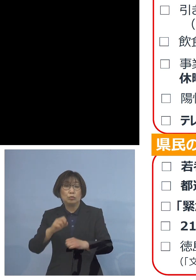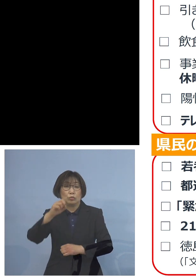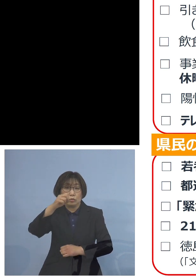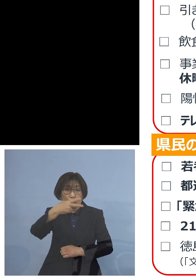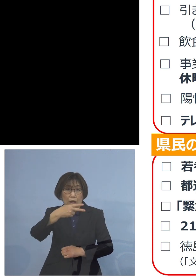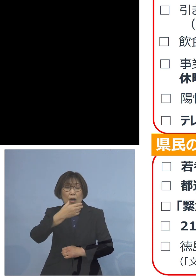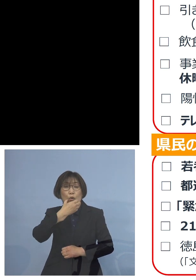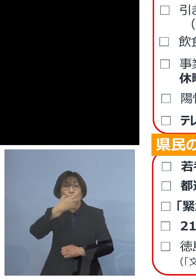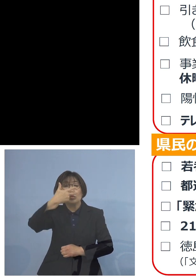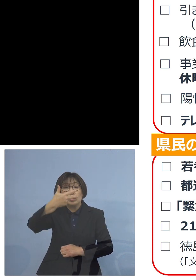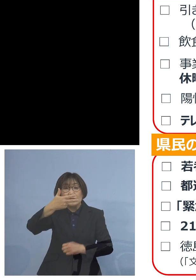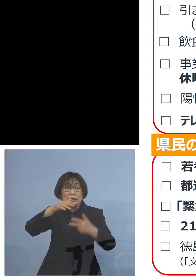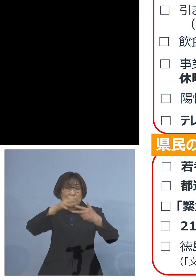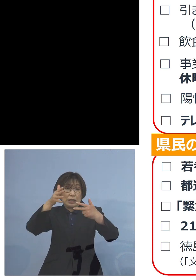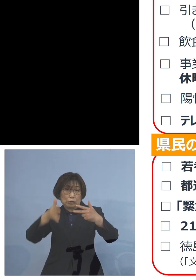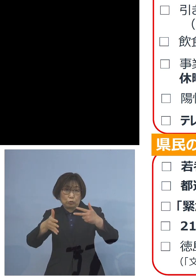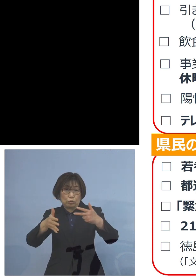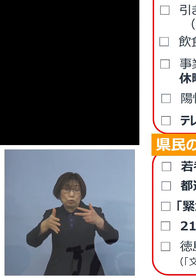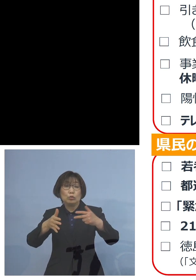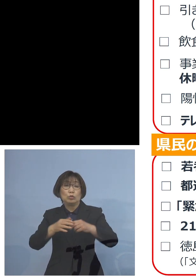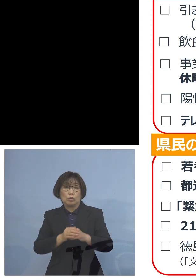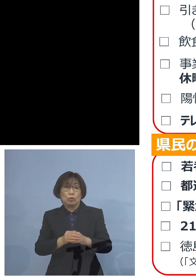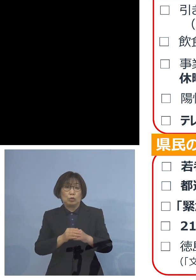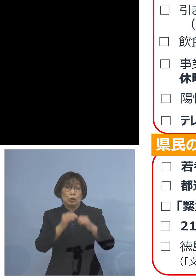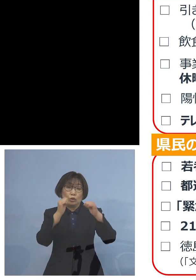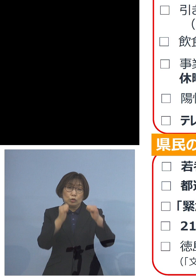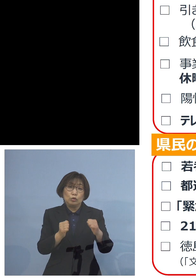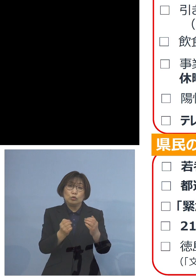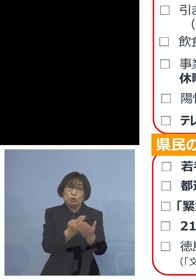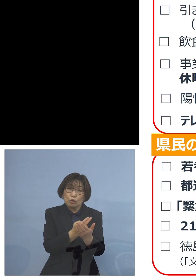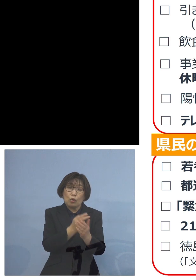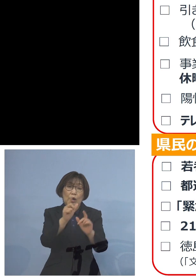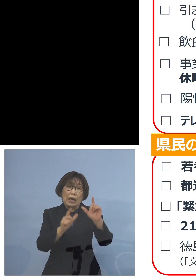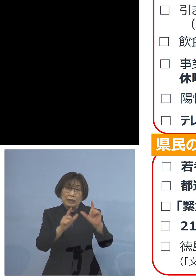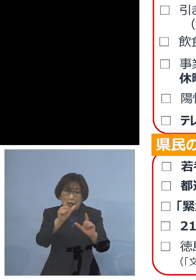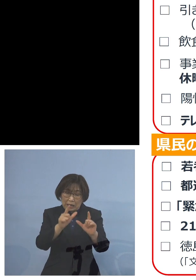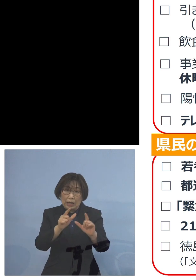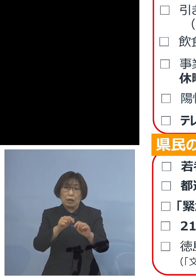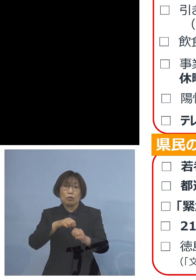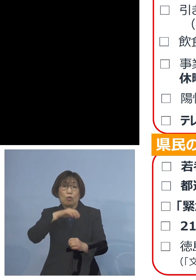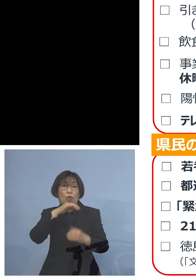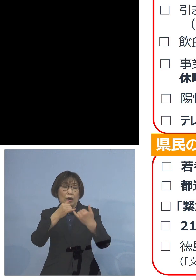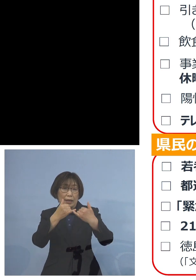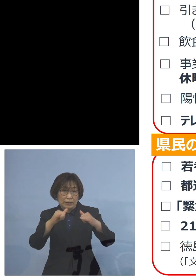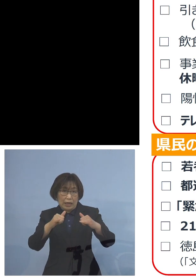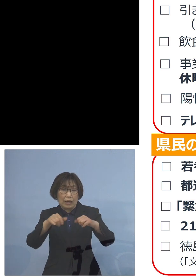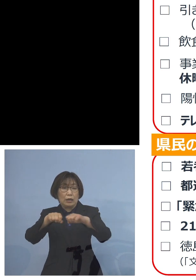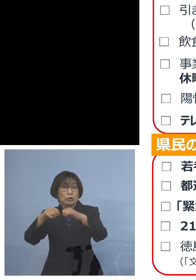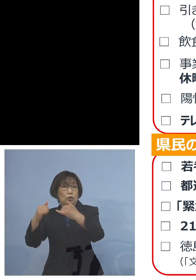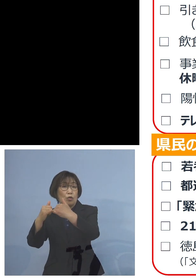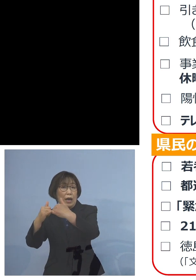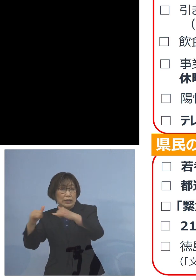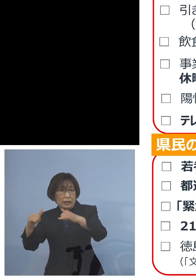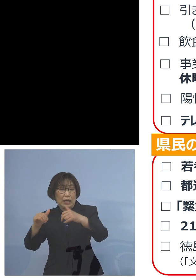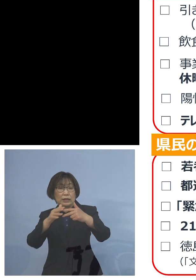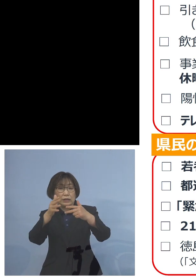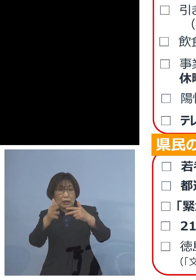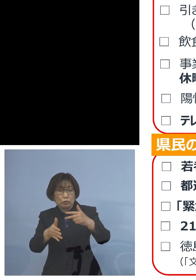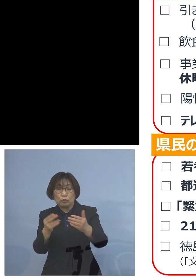特に入所型の 高齢者施設、障害者施設 あるいは 入院施設を持った病院